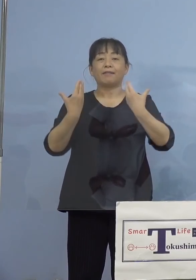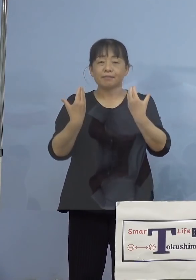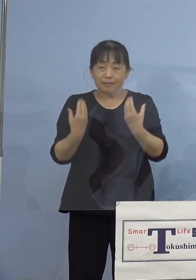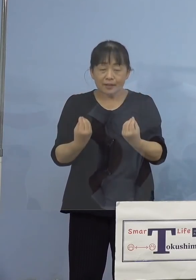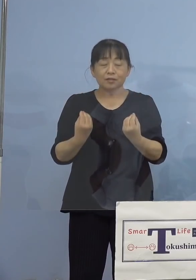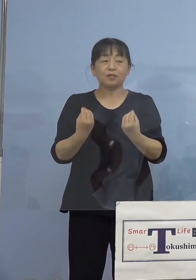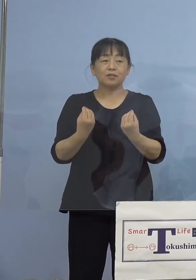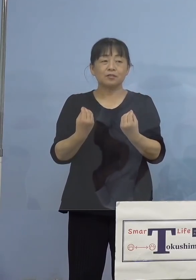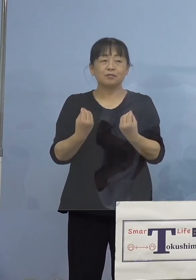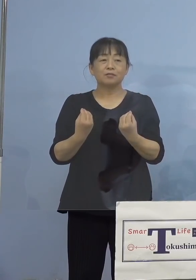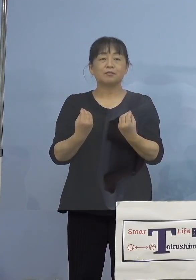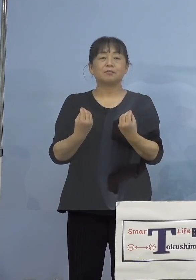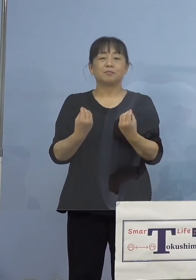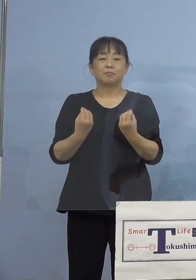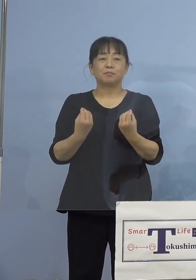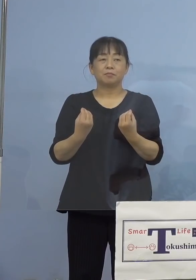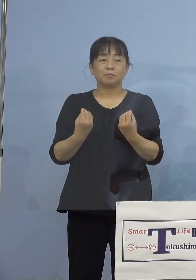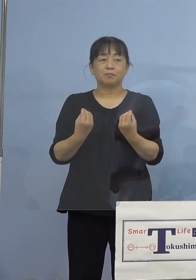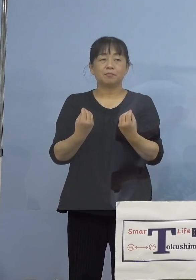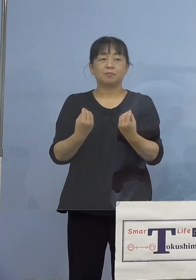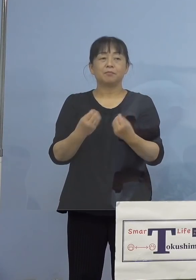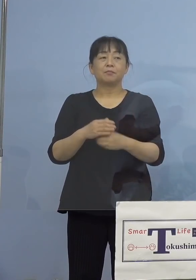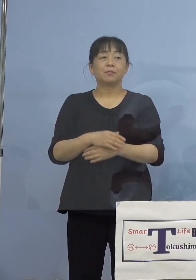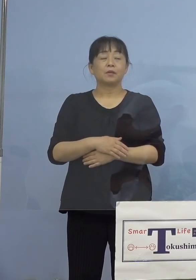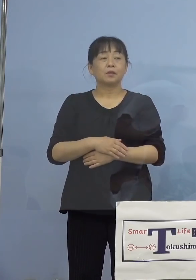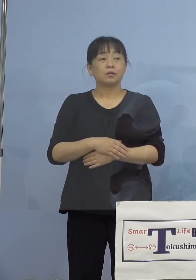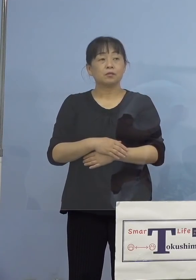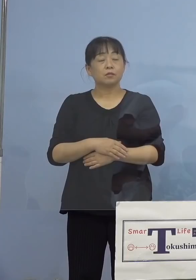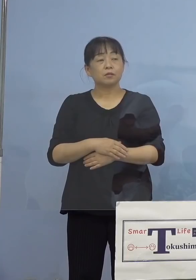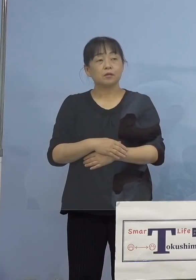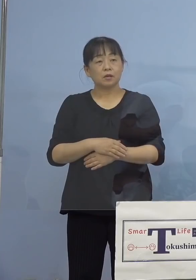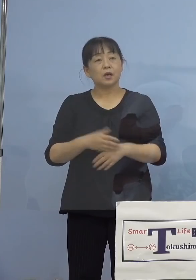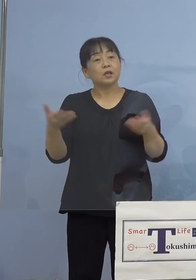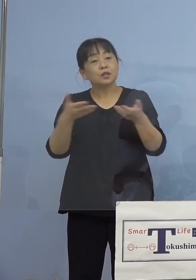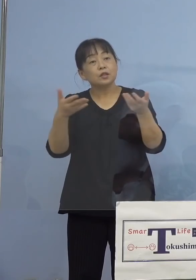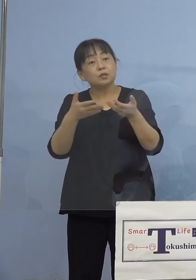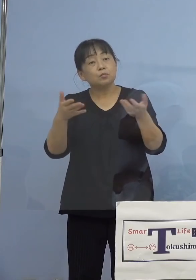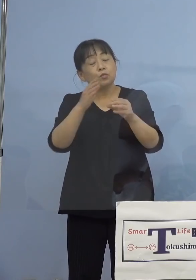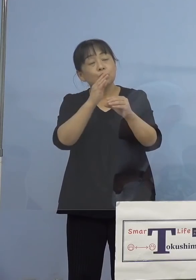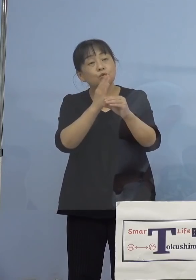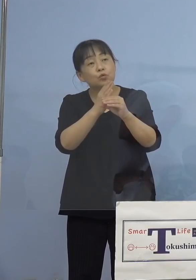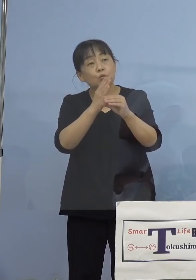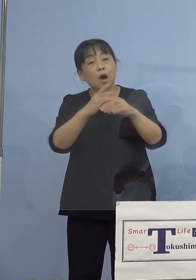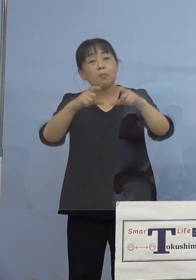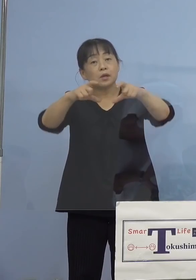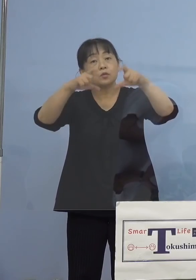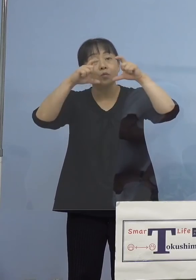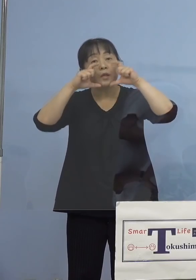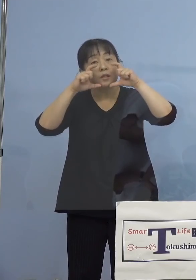このように考えております （徳島新聞社） 勤務中はマスクの着用とか